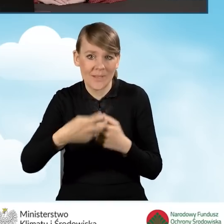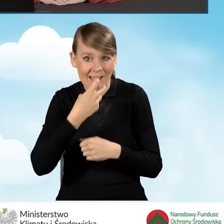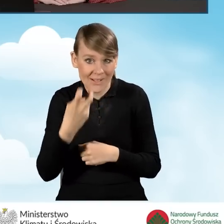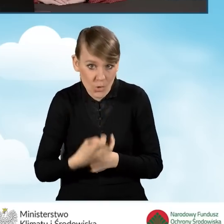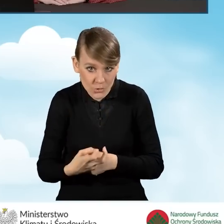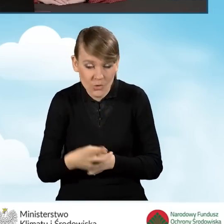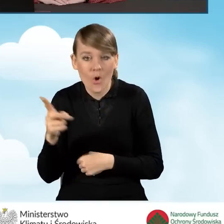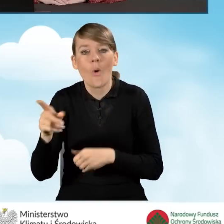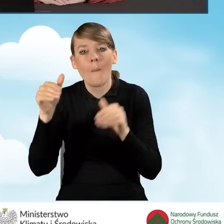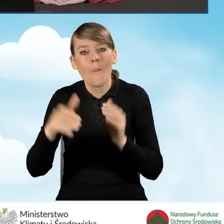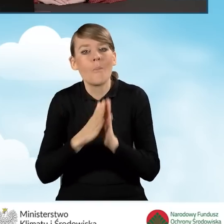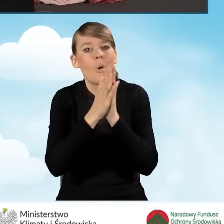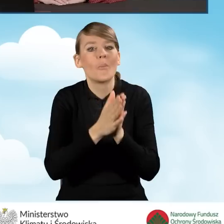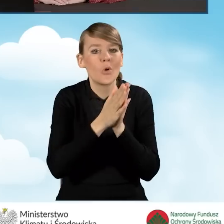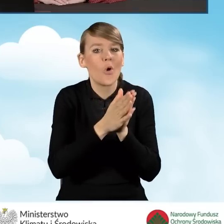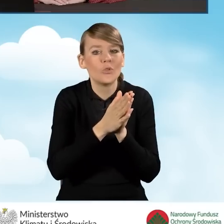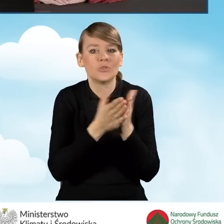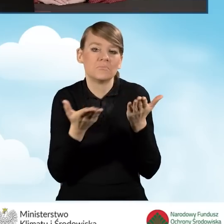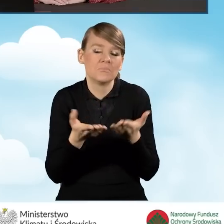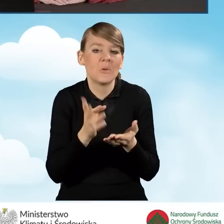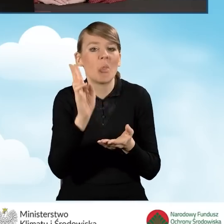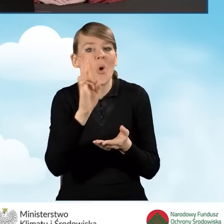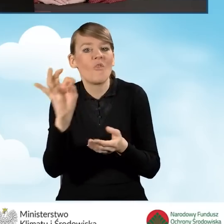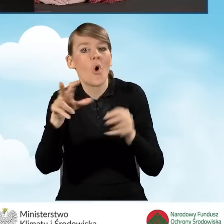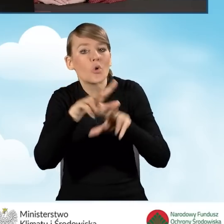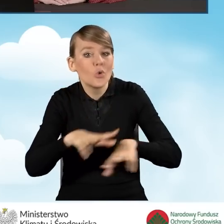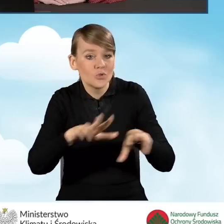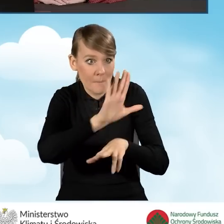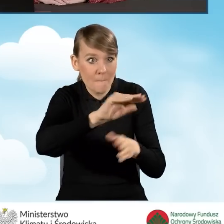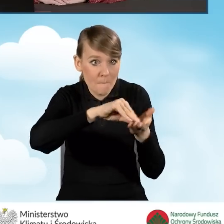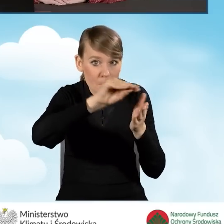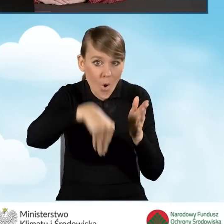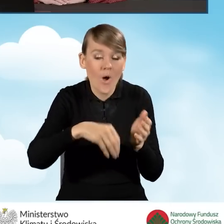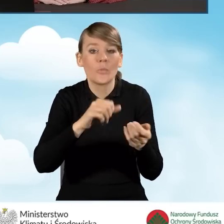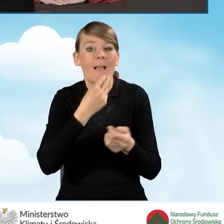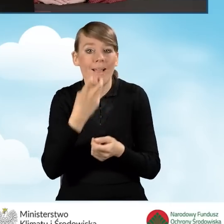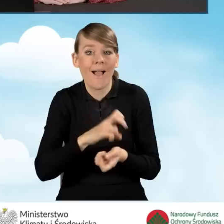może poprosić kogoś w rodzinie, kto taki podpis posiada, czy też posiada profil zaufany,